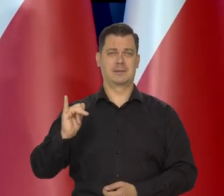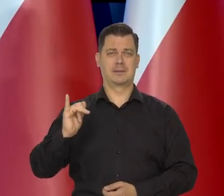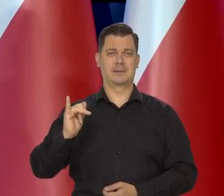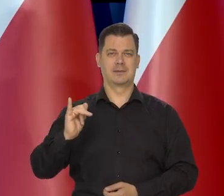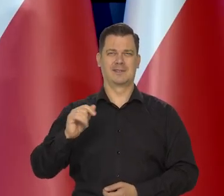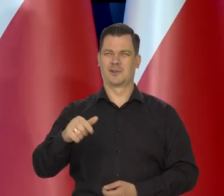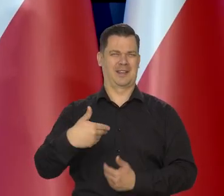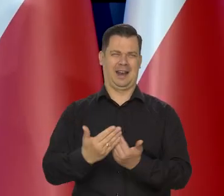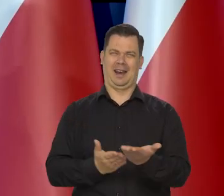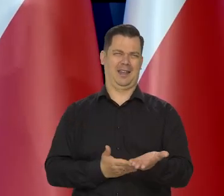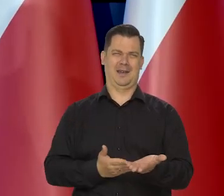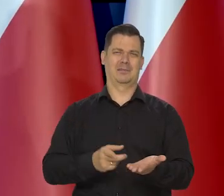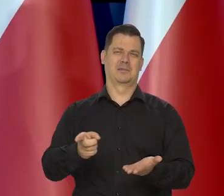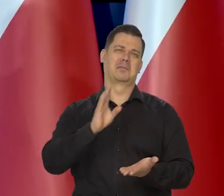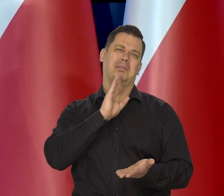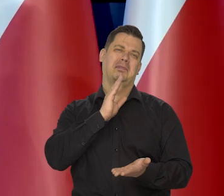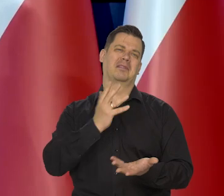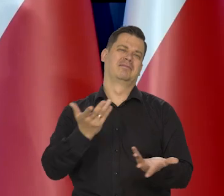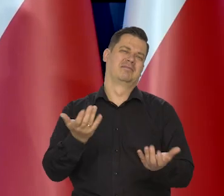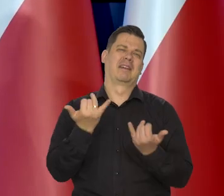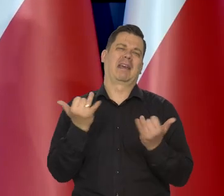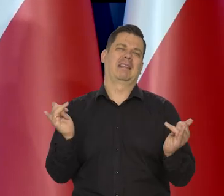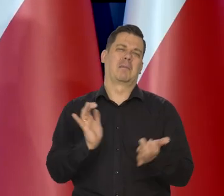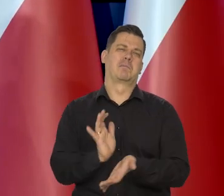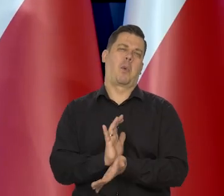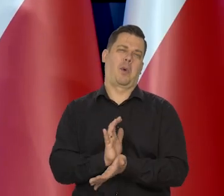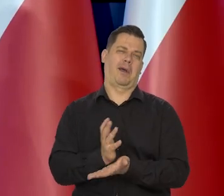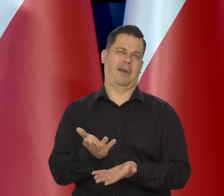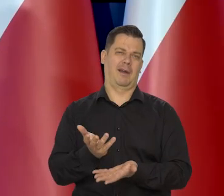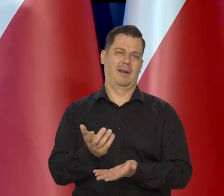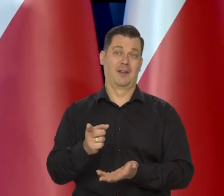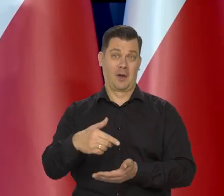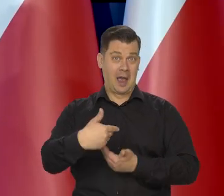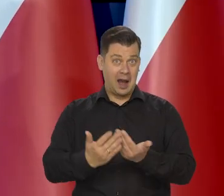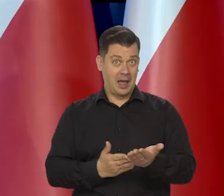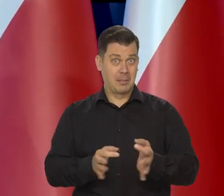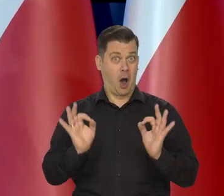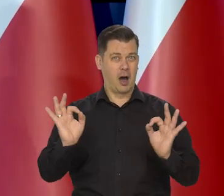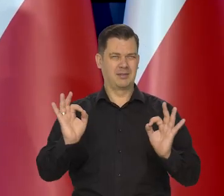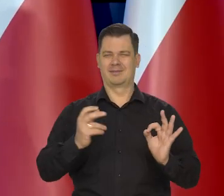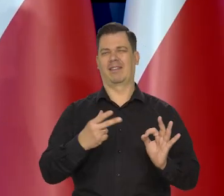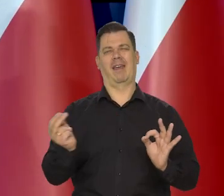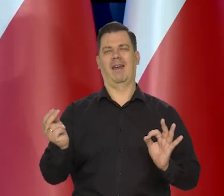i jemu podobne, to nie jest chleb, bo to jest taki marny produkt, którego nie można nazwać chlebem.